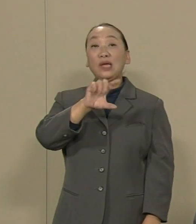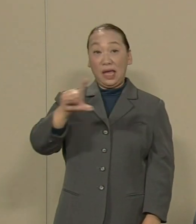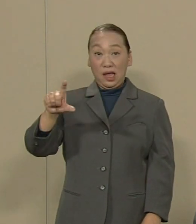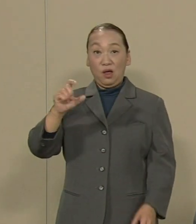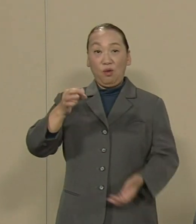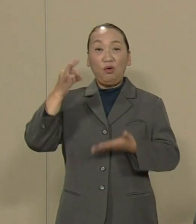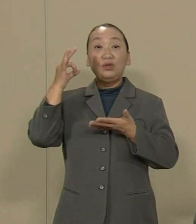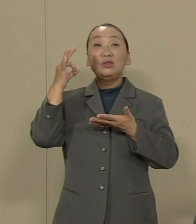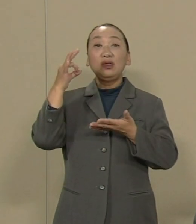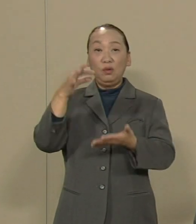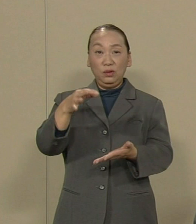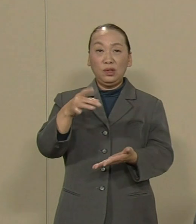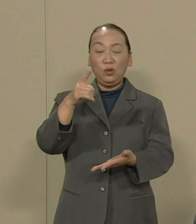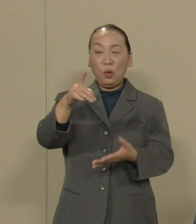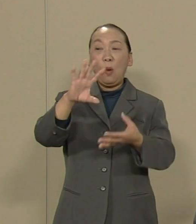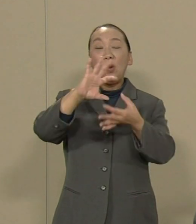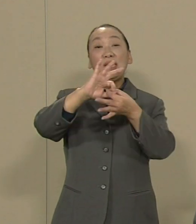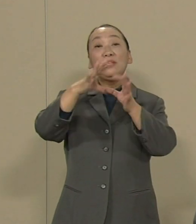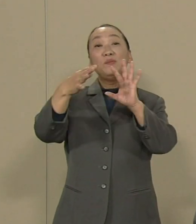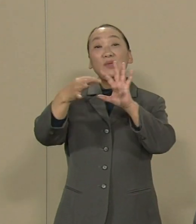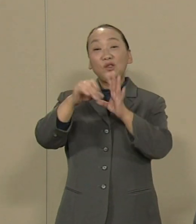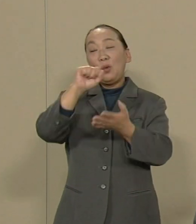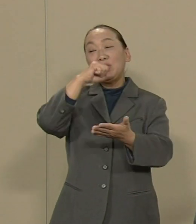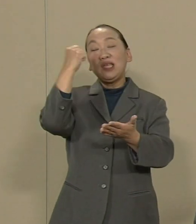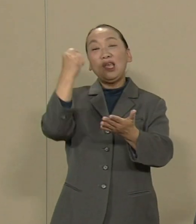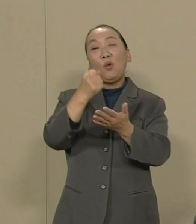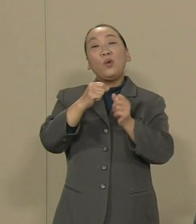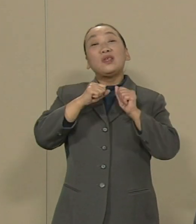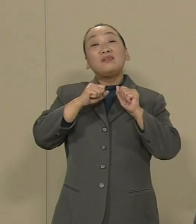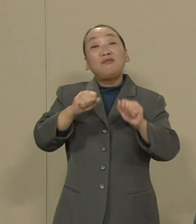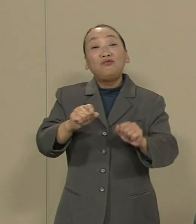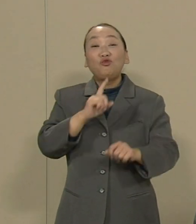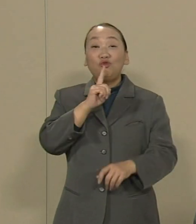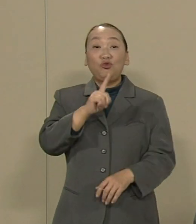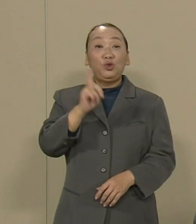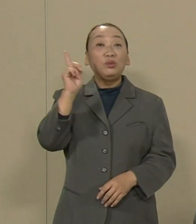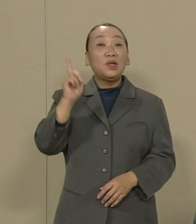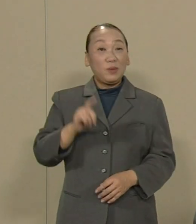このオリンピックを成功 させようとしています